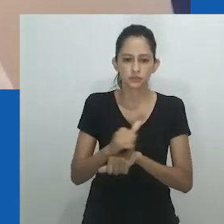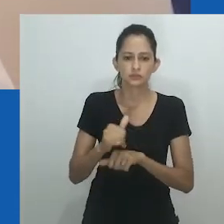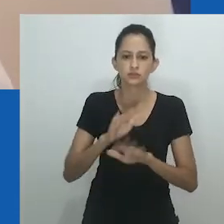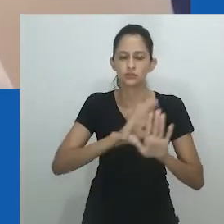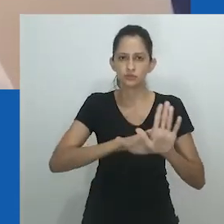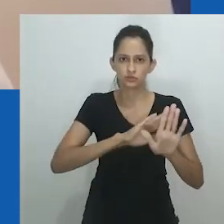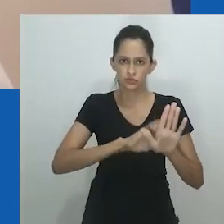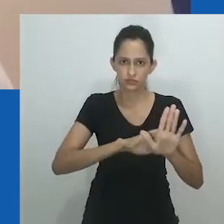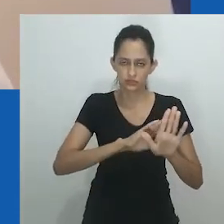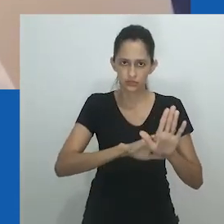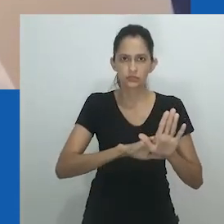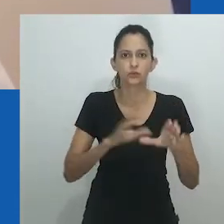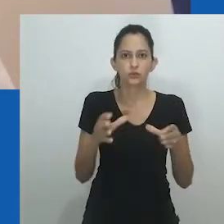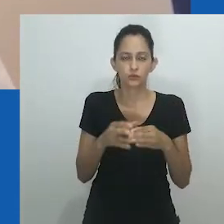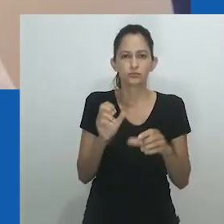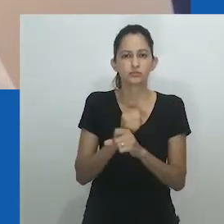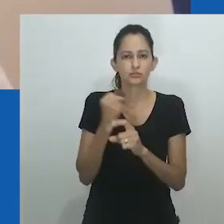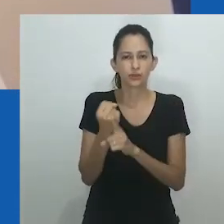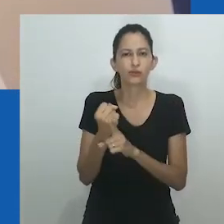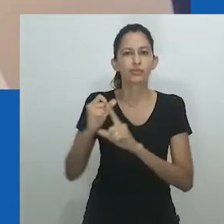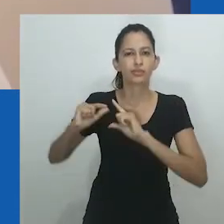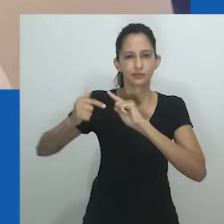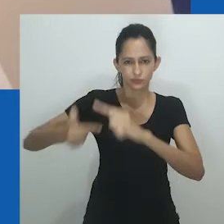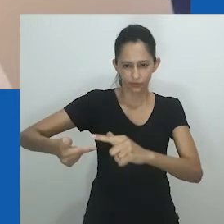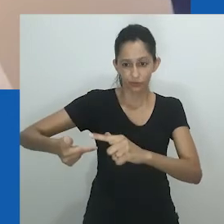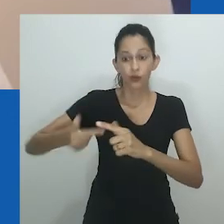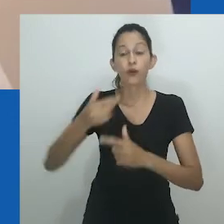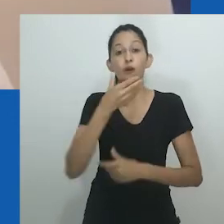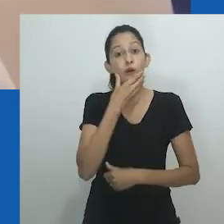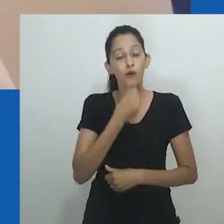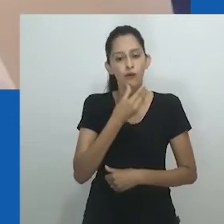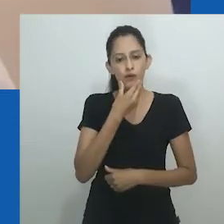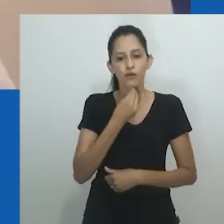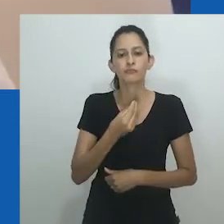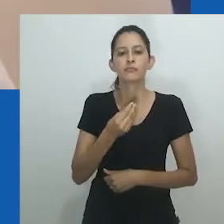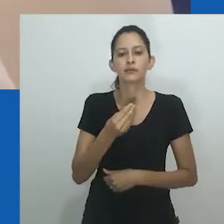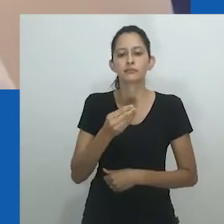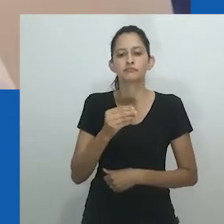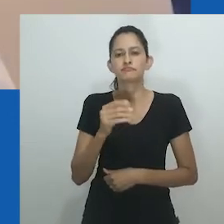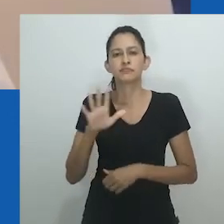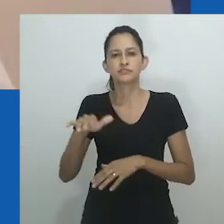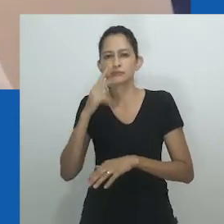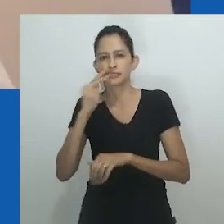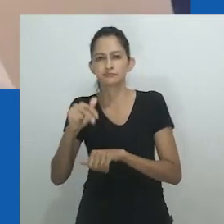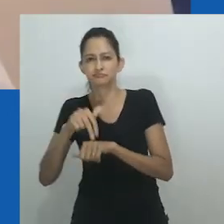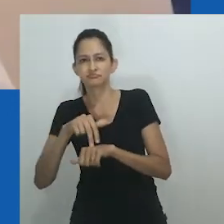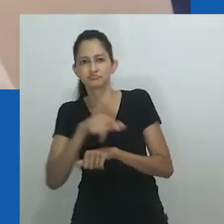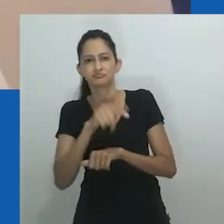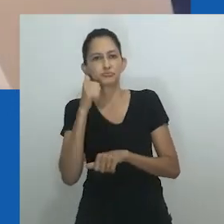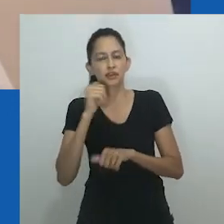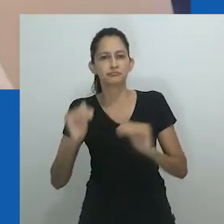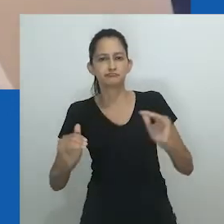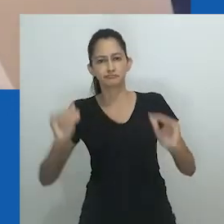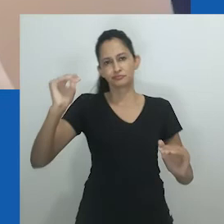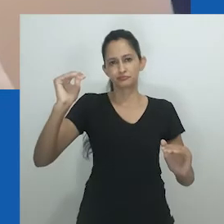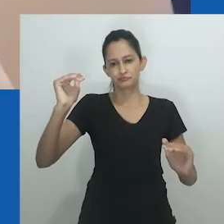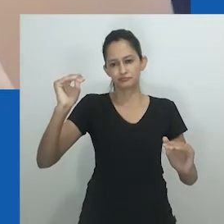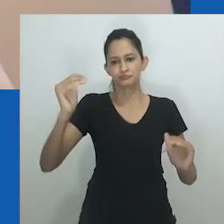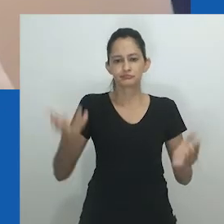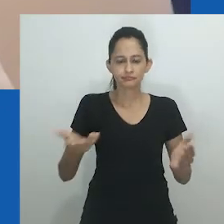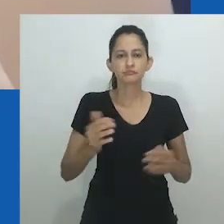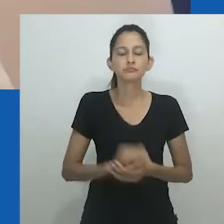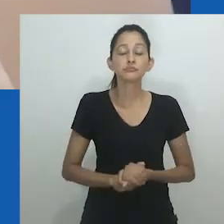Clubes sociais etários também ganharam destaque. À medida que adquiriam novos recursos e ideologias por meio de um regime colonial patriarcal,